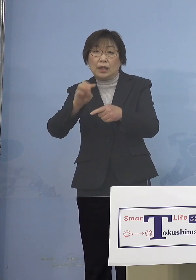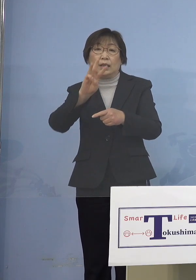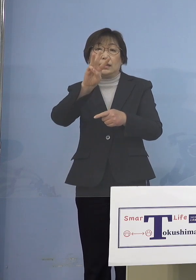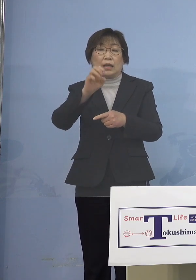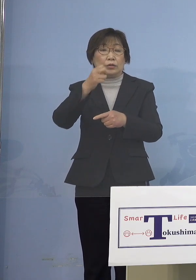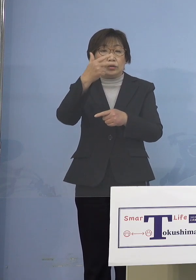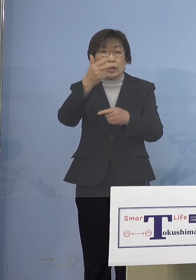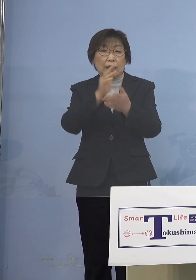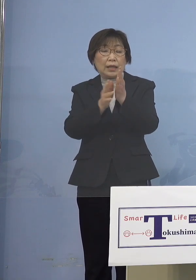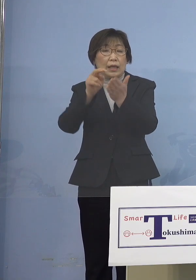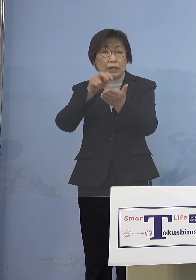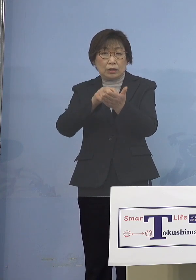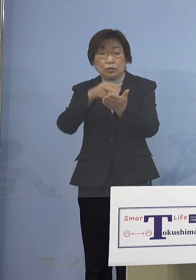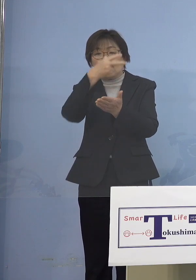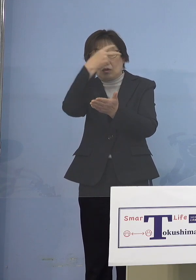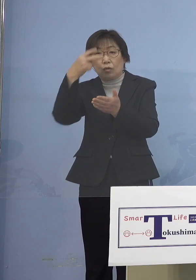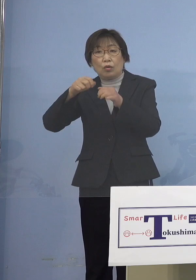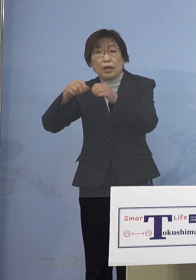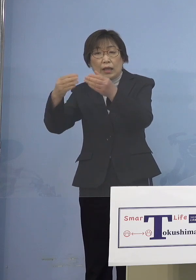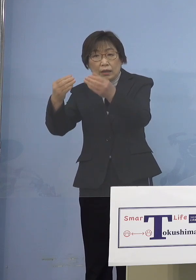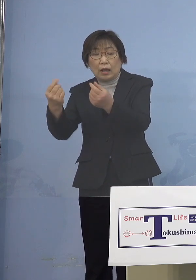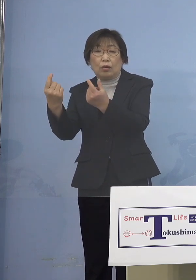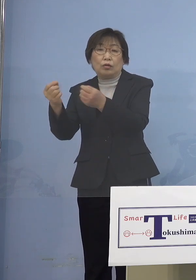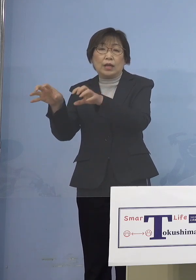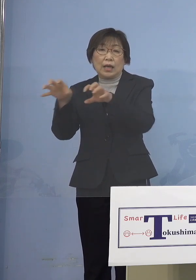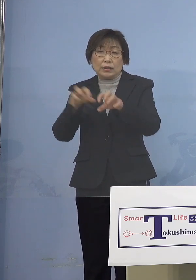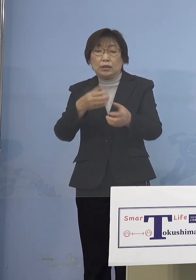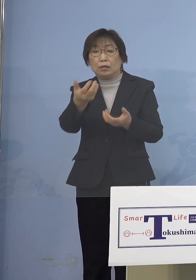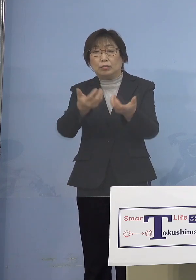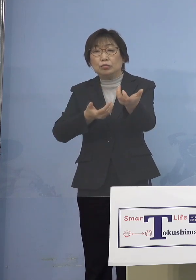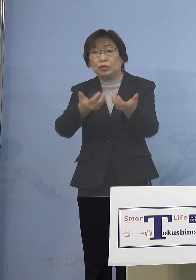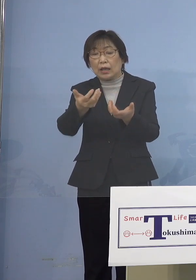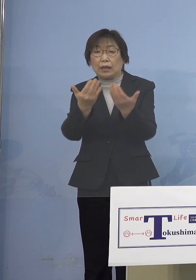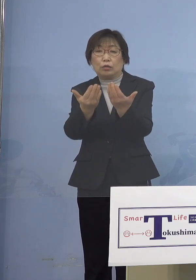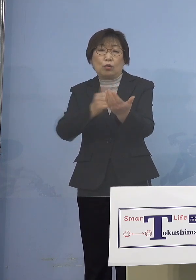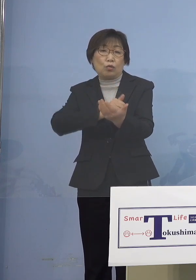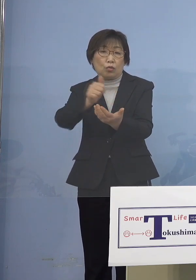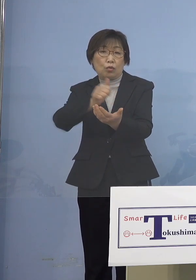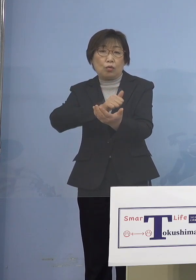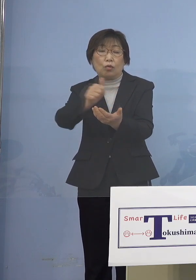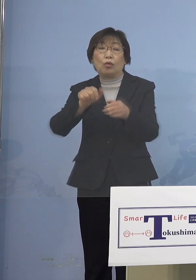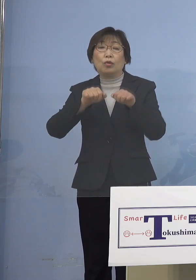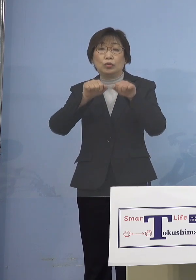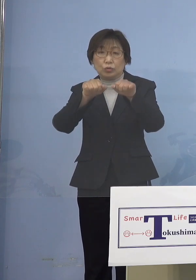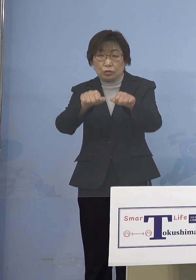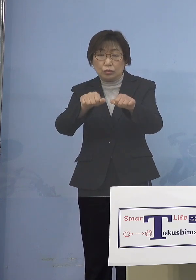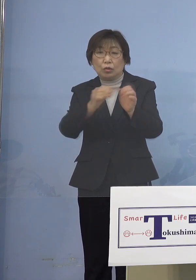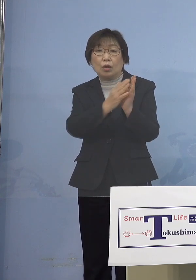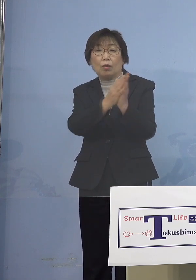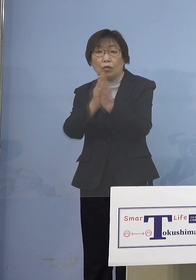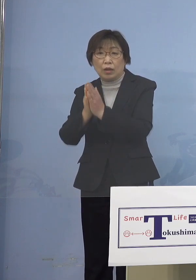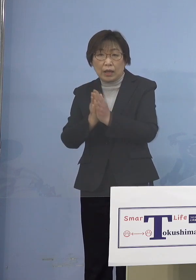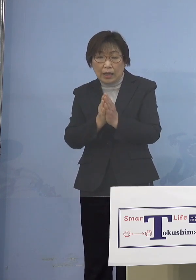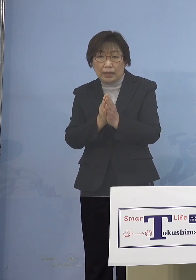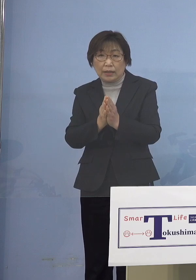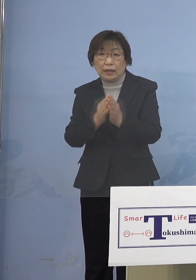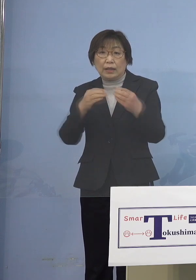分散登校を実施していただくということ これを要請し 感染のこれ以上の拡大 押さえ込みに